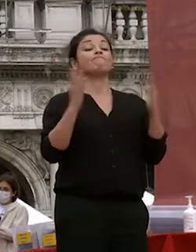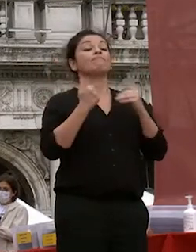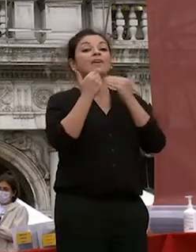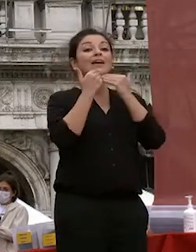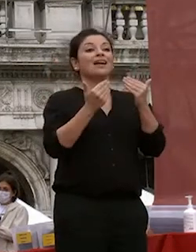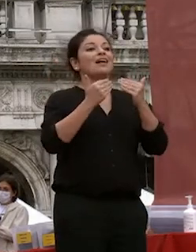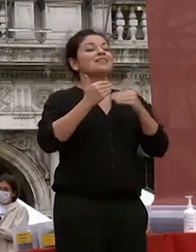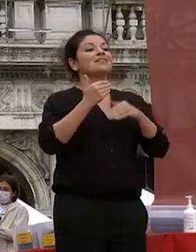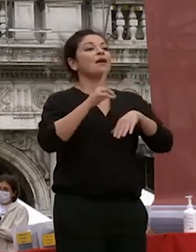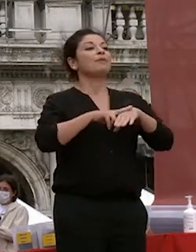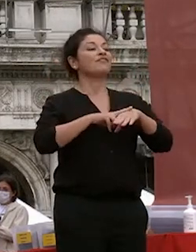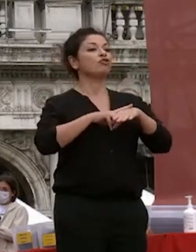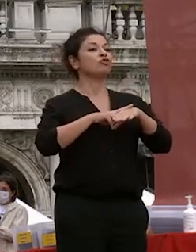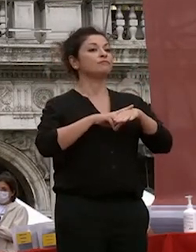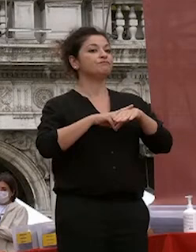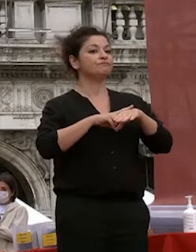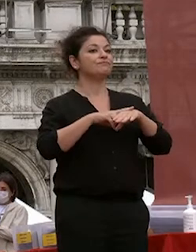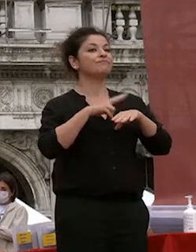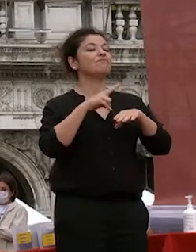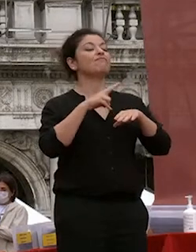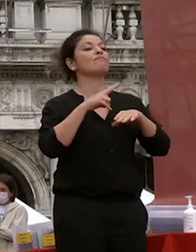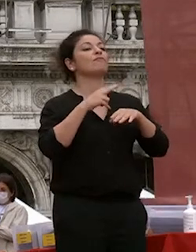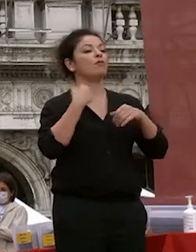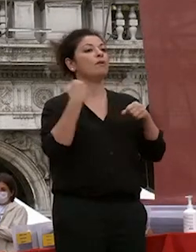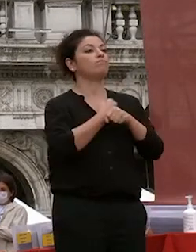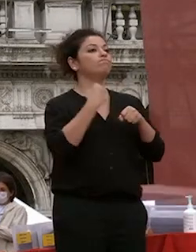prefetto che ha con cui abbiamo lavorato a lungo per creare le migliori